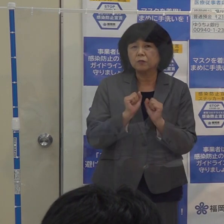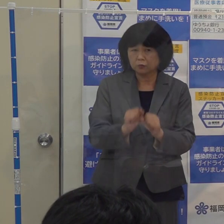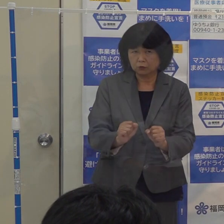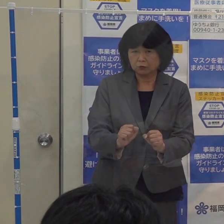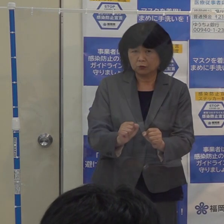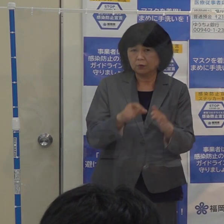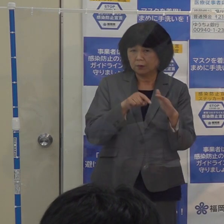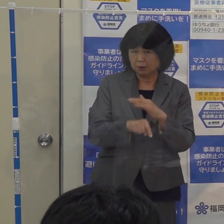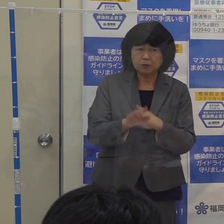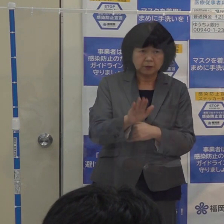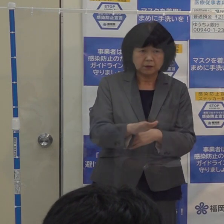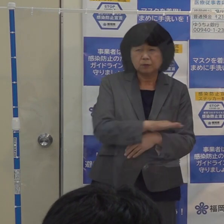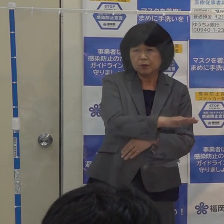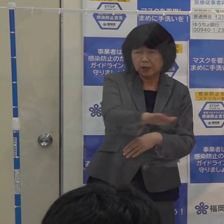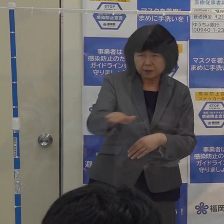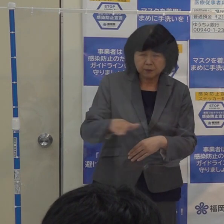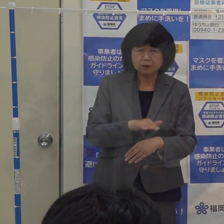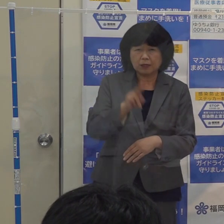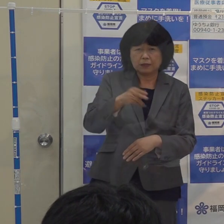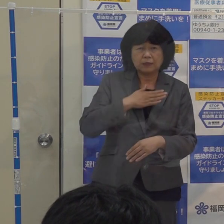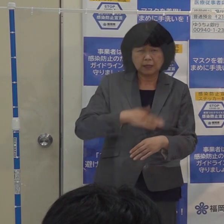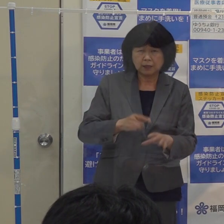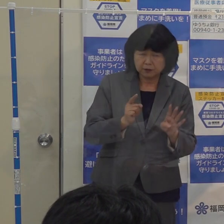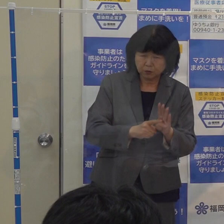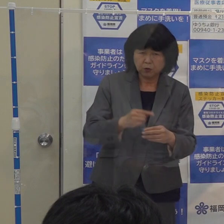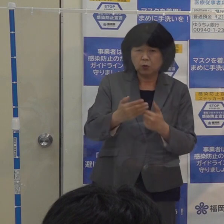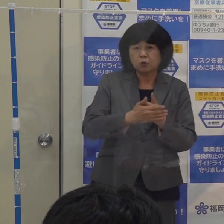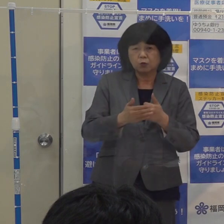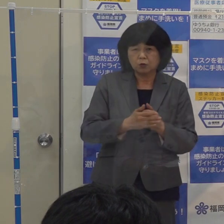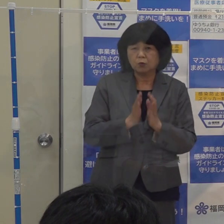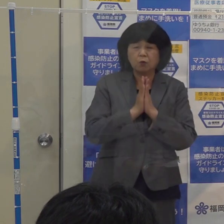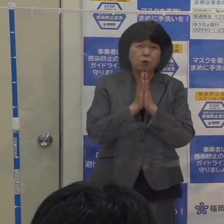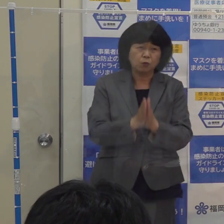どうか皆さん方には 御理解と御協力をよろしくお願いしたいと思います